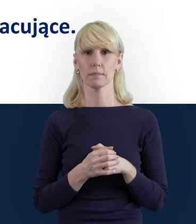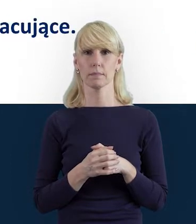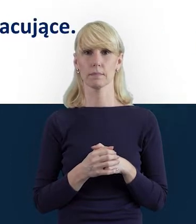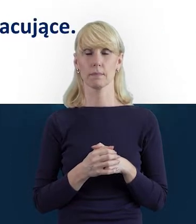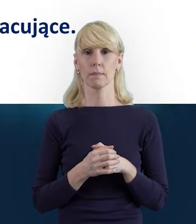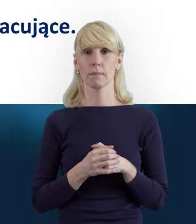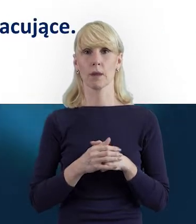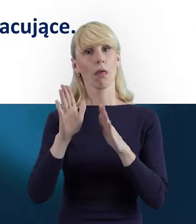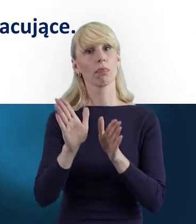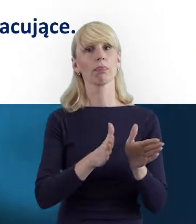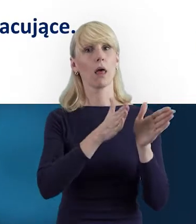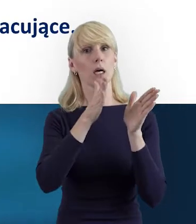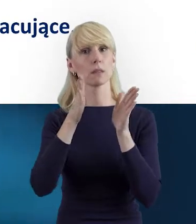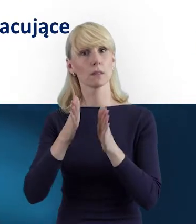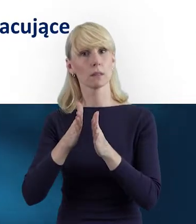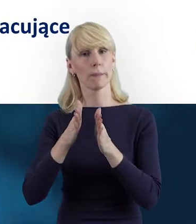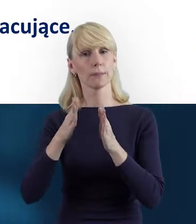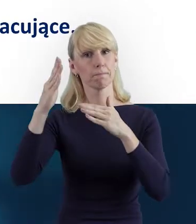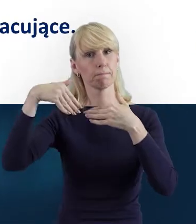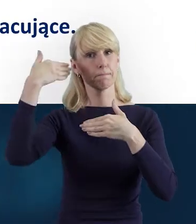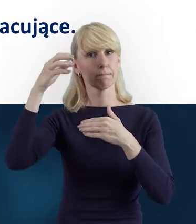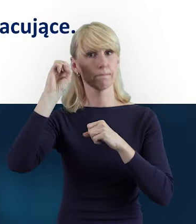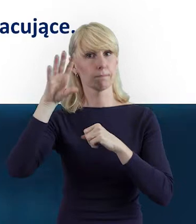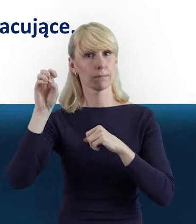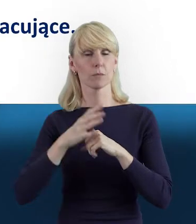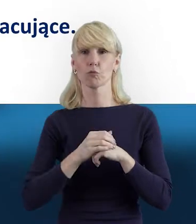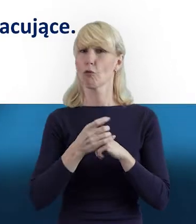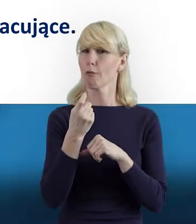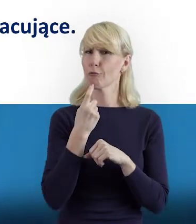Tak że przejdźmy właśnie do tego, czym jest personel projektu?